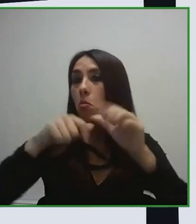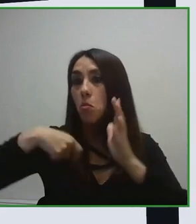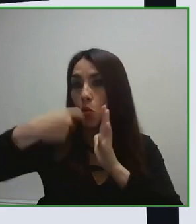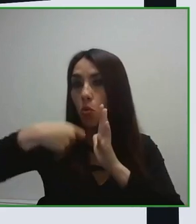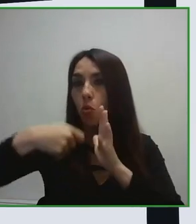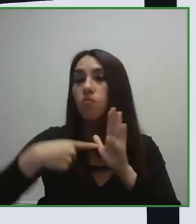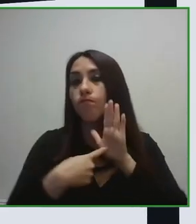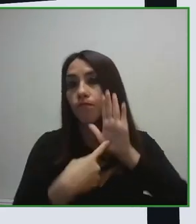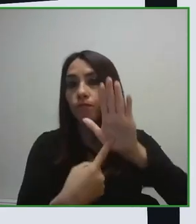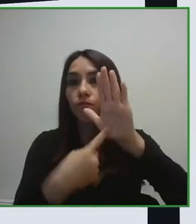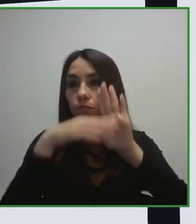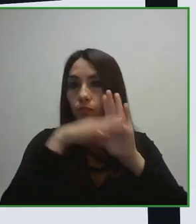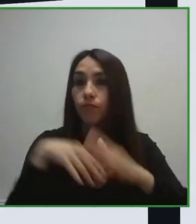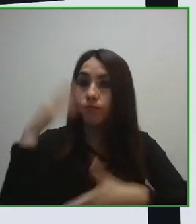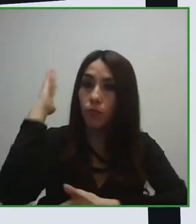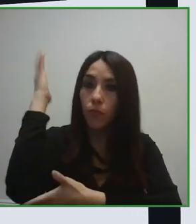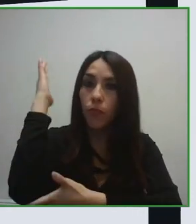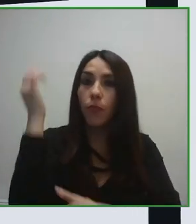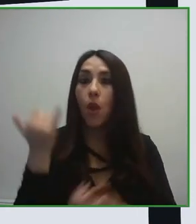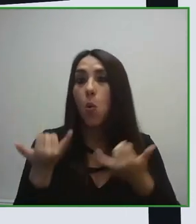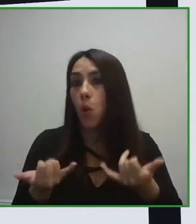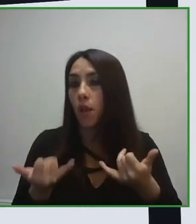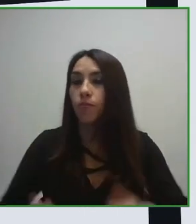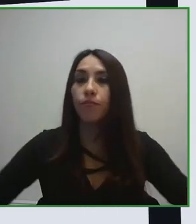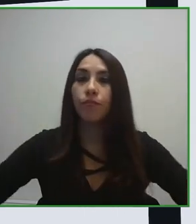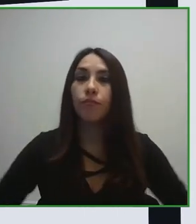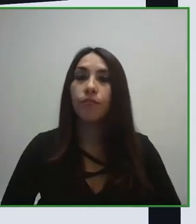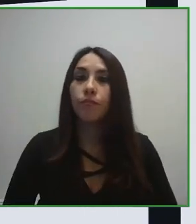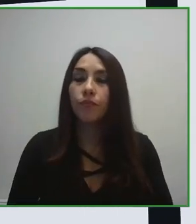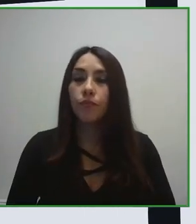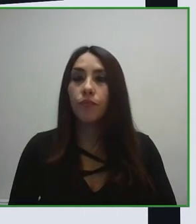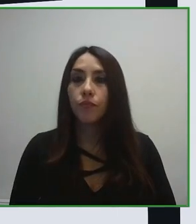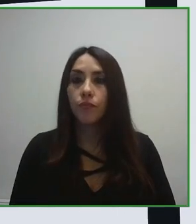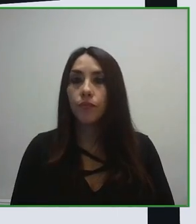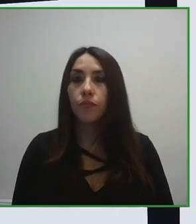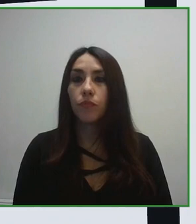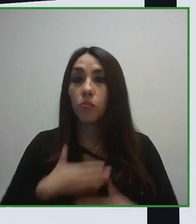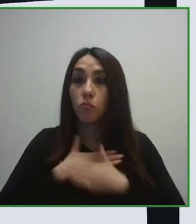experiencia turística, ¿Cómo recopila esa información? ¿Cómo coge esa información?